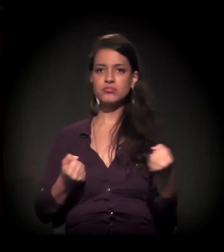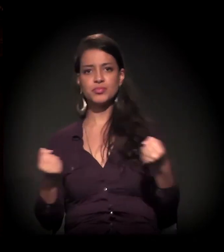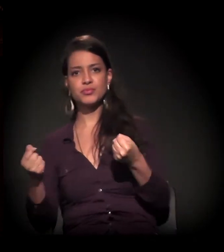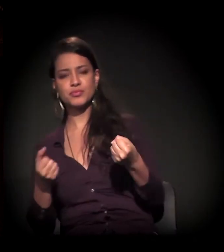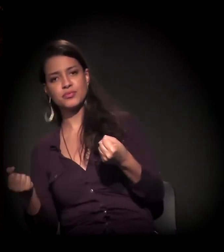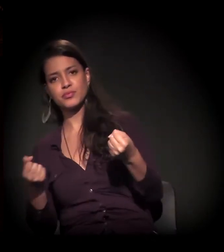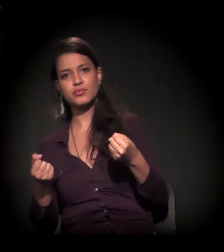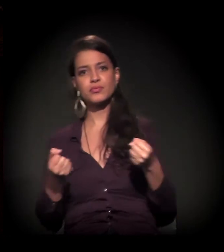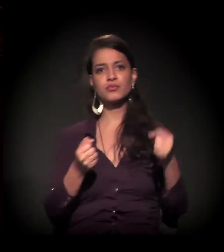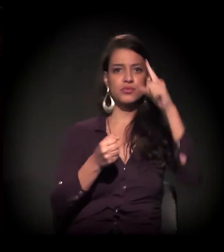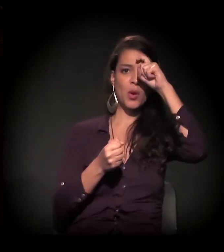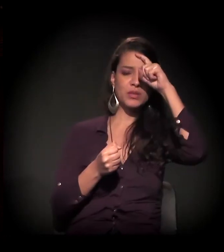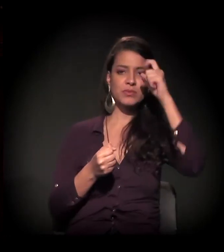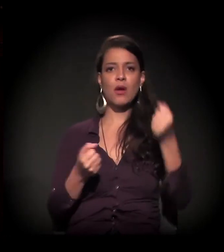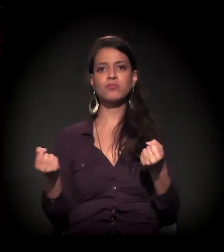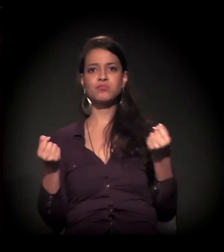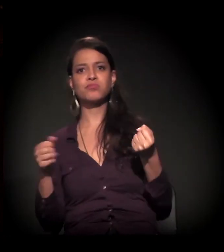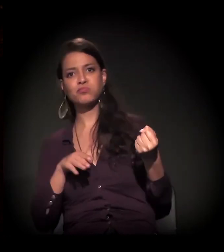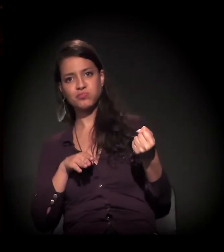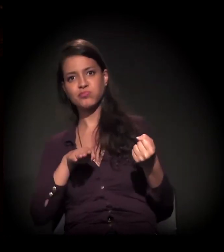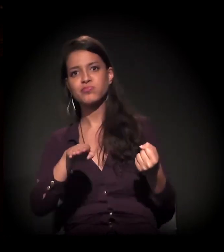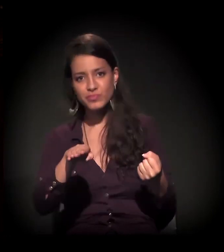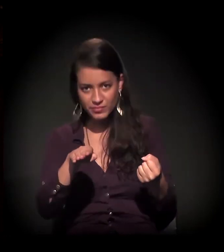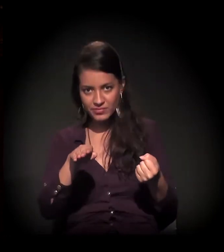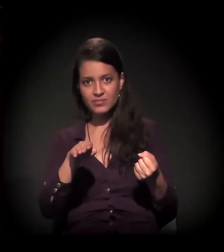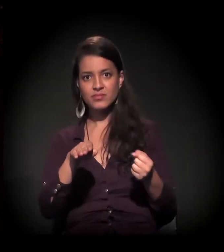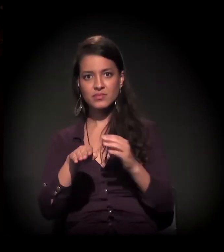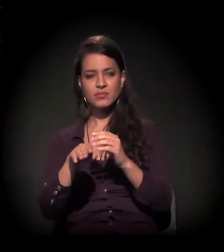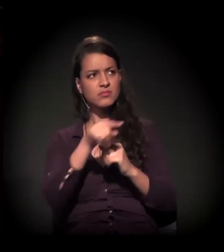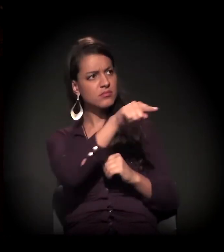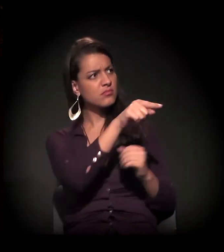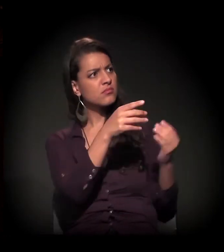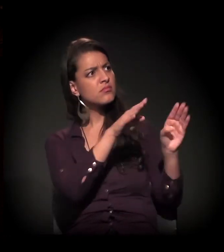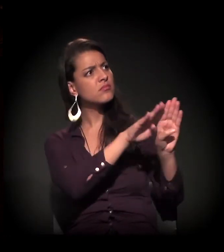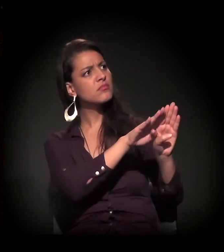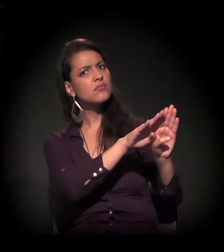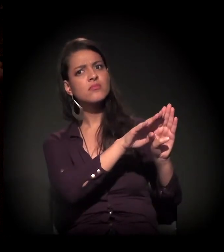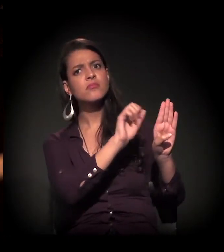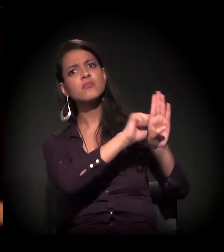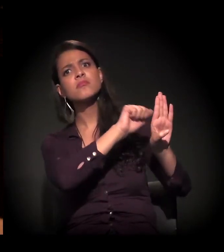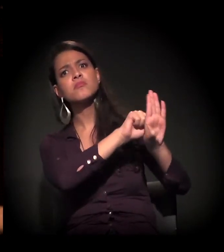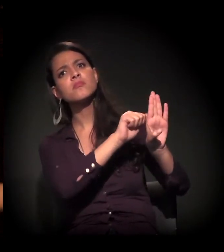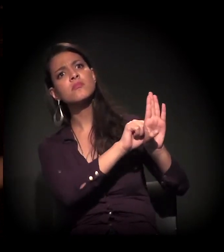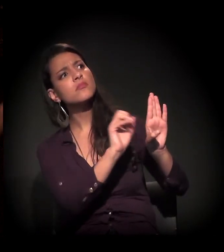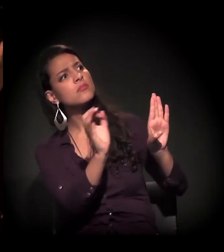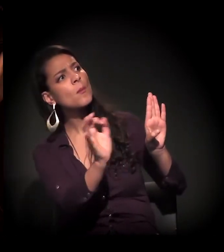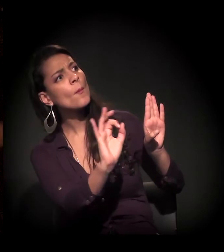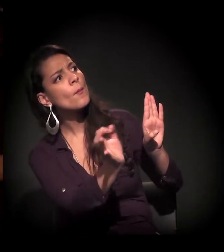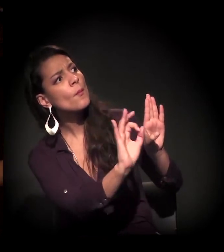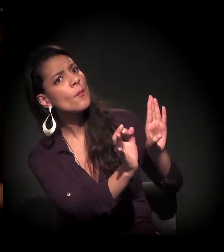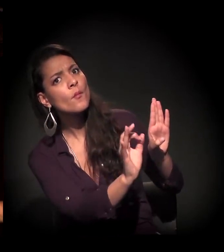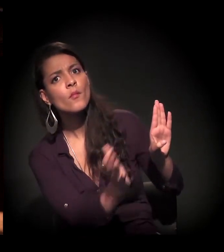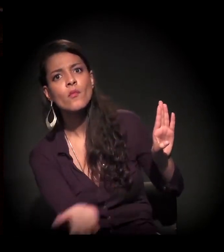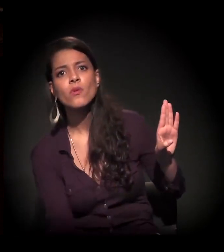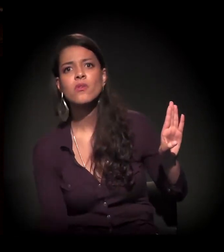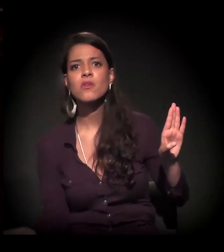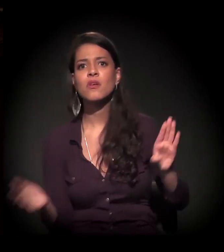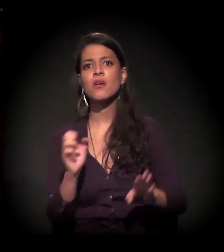para receber essas pessoas. E aí, para finalizar tudo isso − Eulina, brilhante; a sua fala agora foi brilhante −,